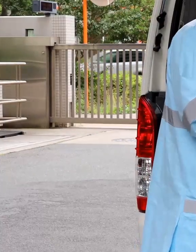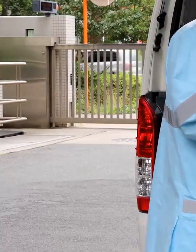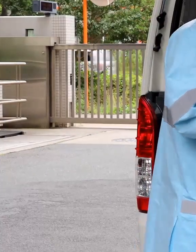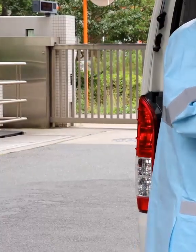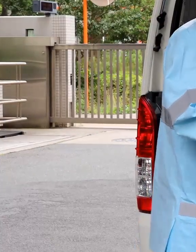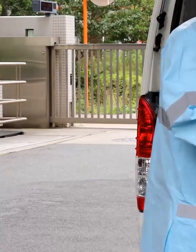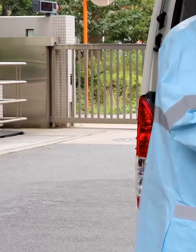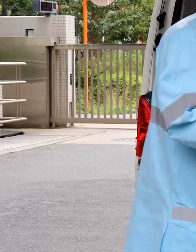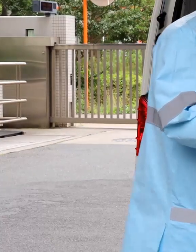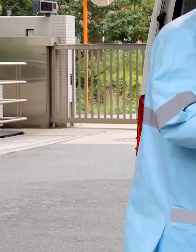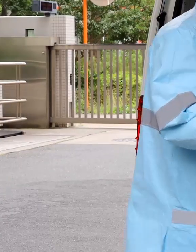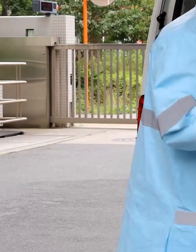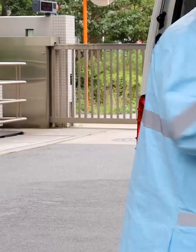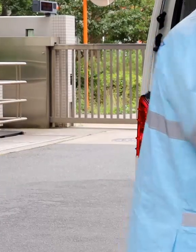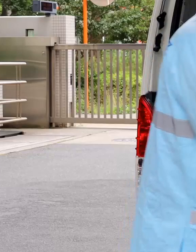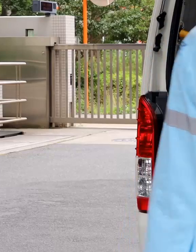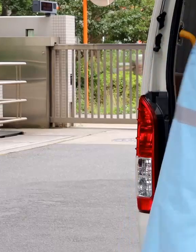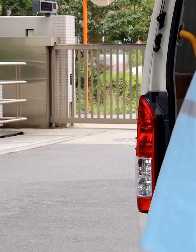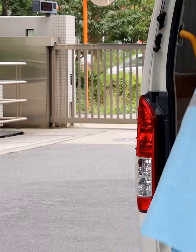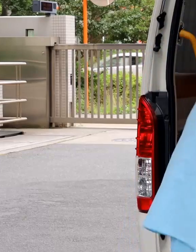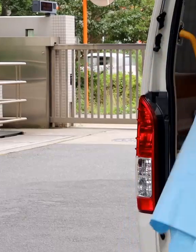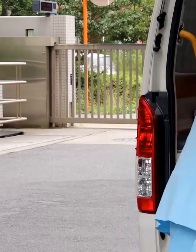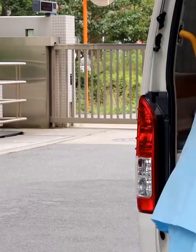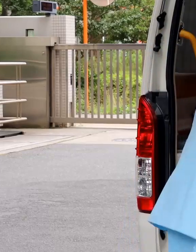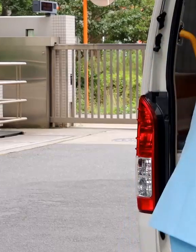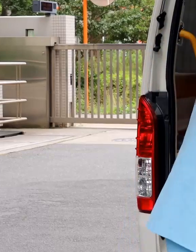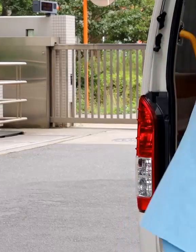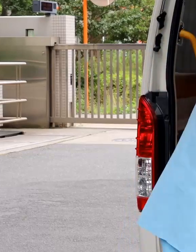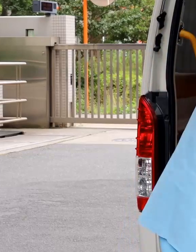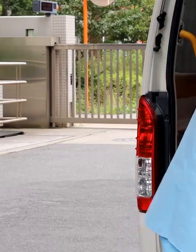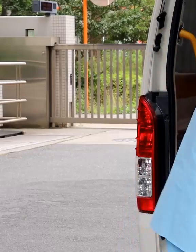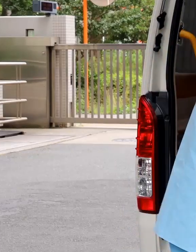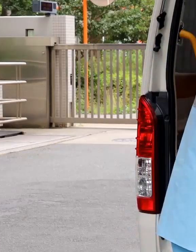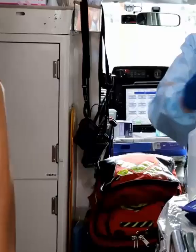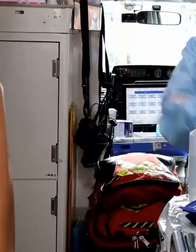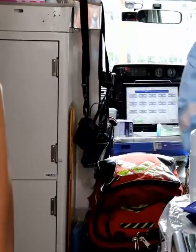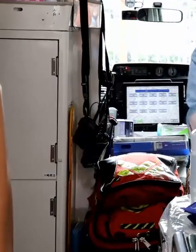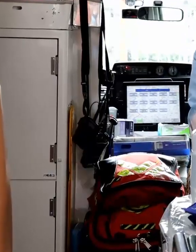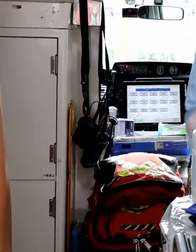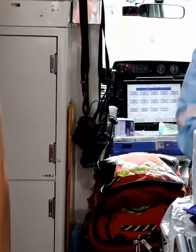救急車は、出場1回ごとに車内をアルコールで消毒して次回の出場に備えます